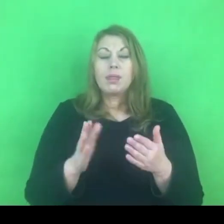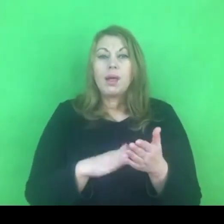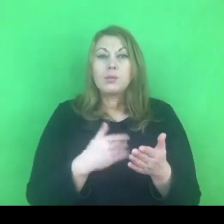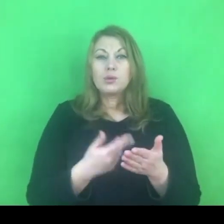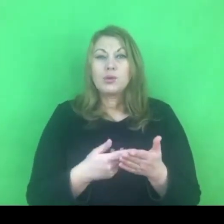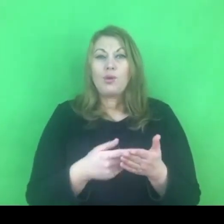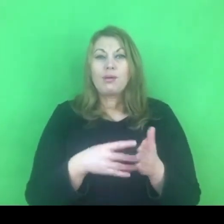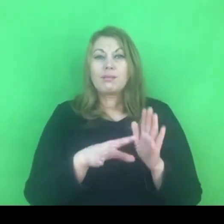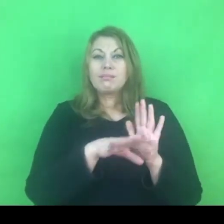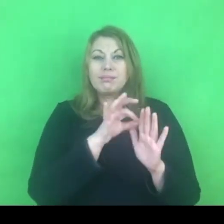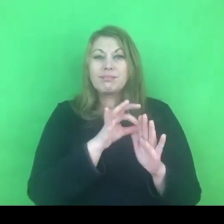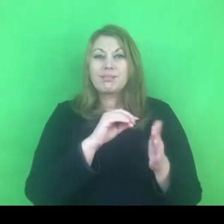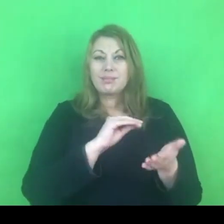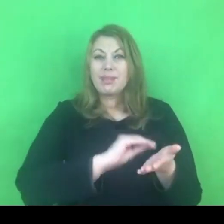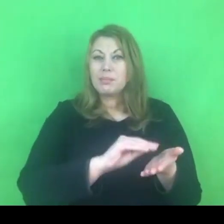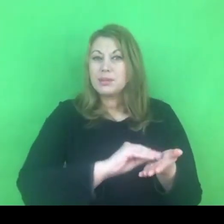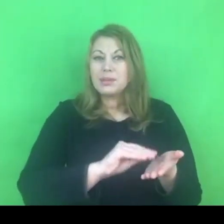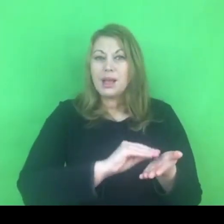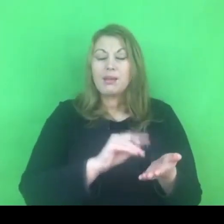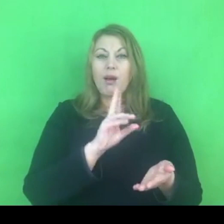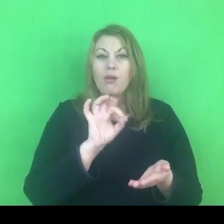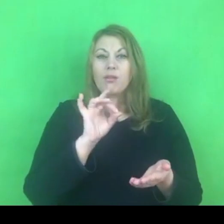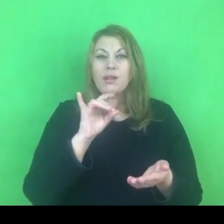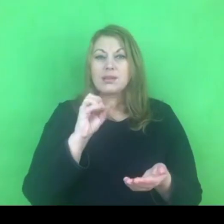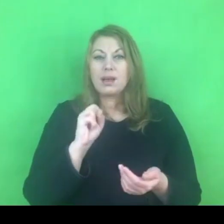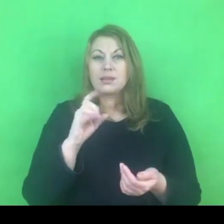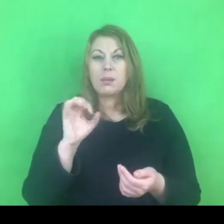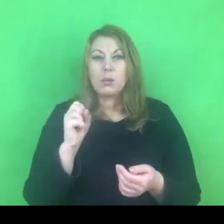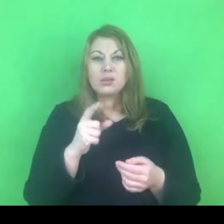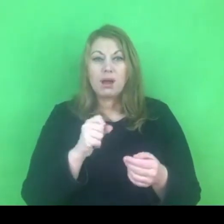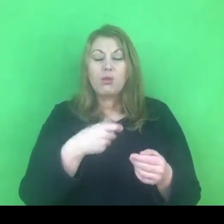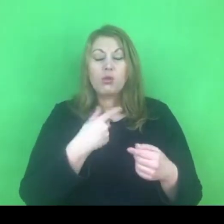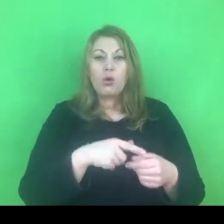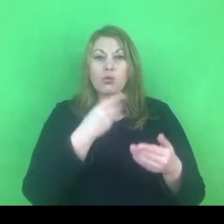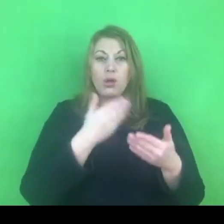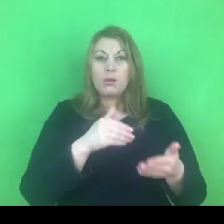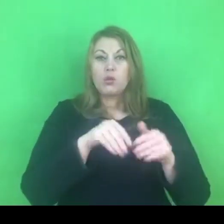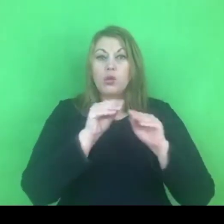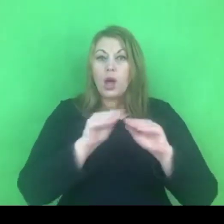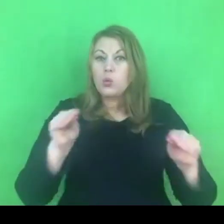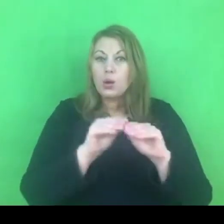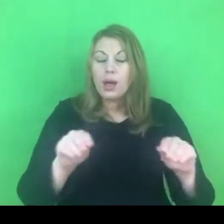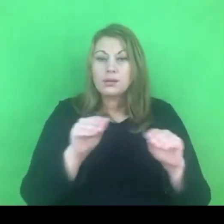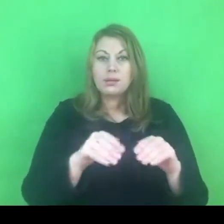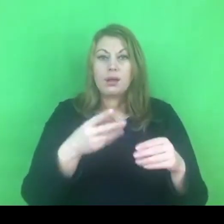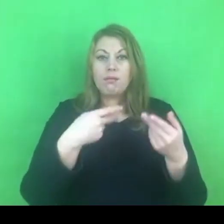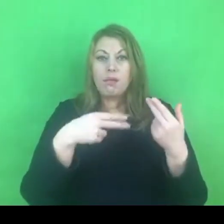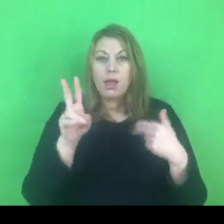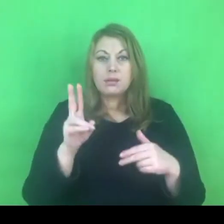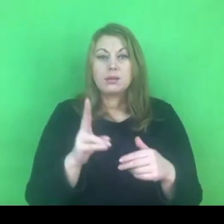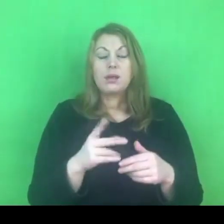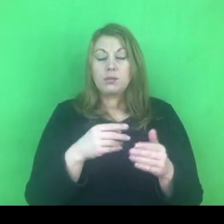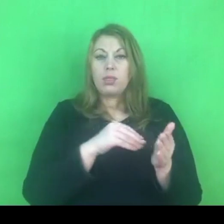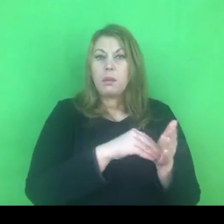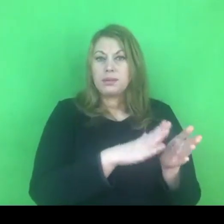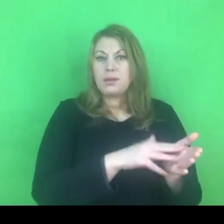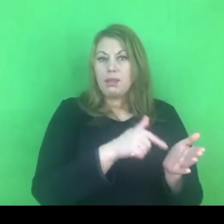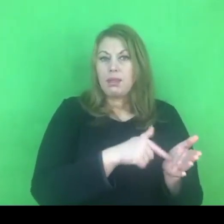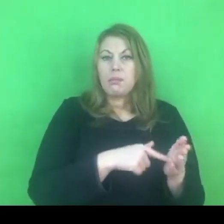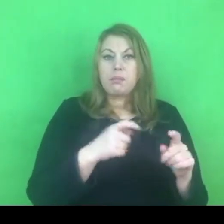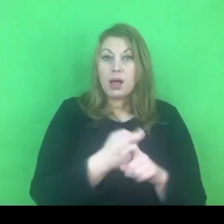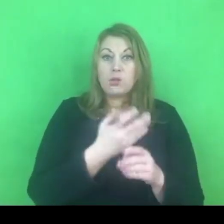mogliśmy edukować, bo konwencja również tego oczekiwała od państw, które ją podpisały,